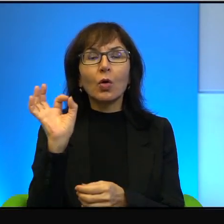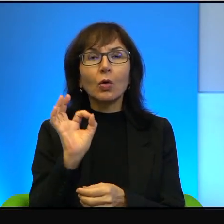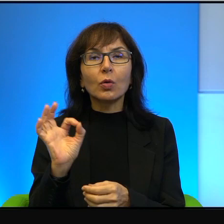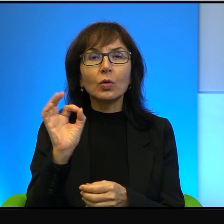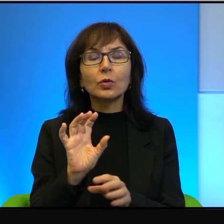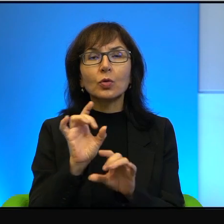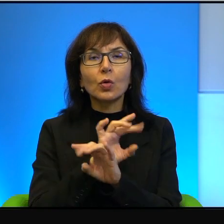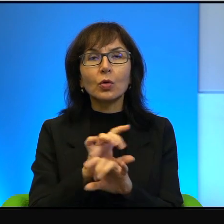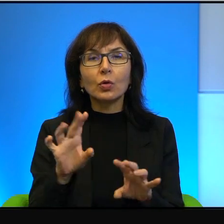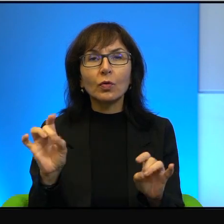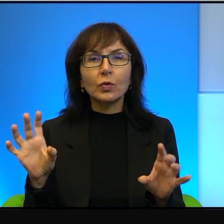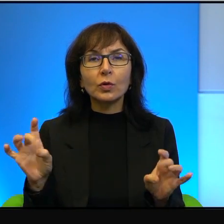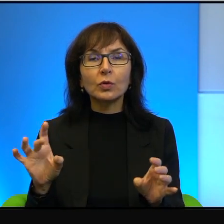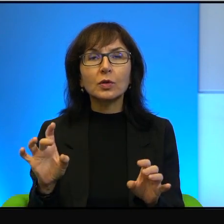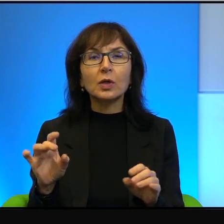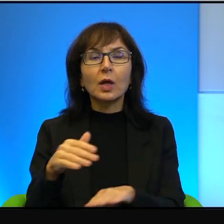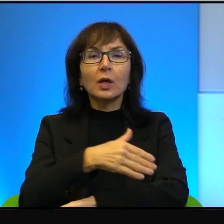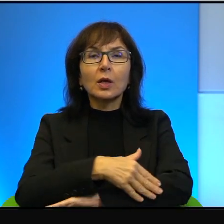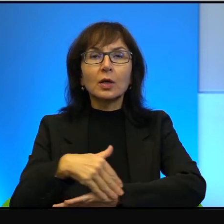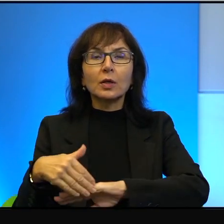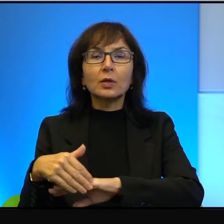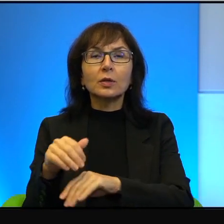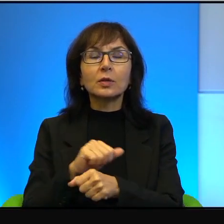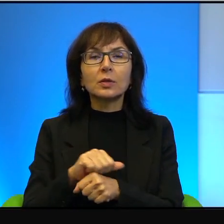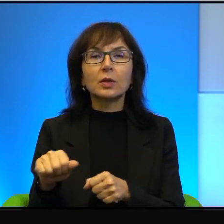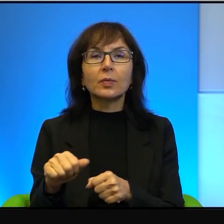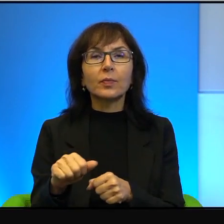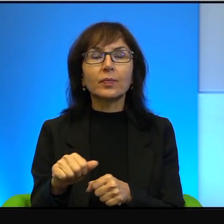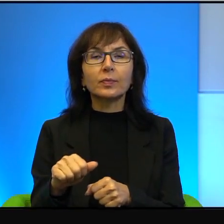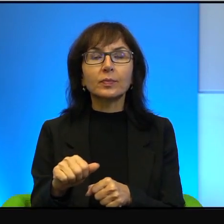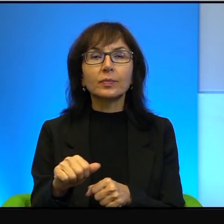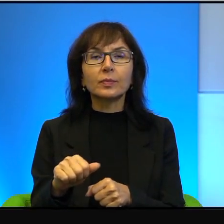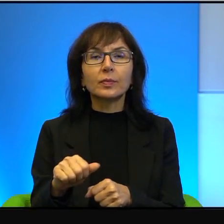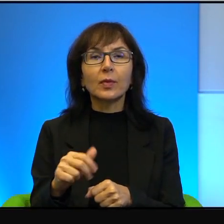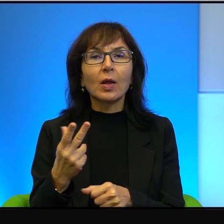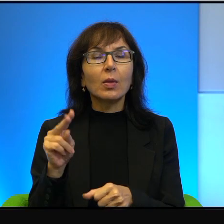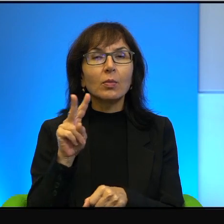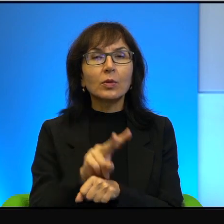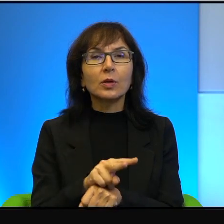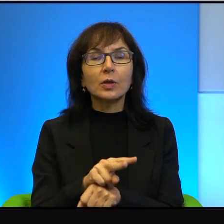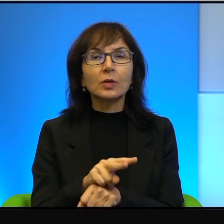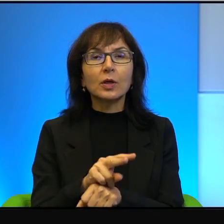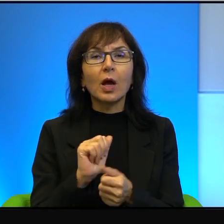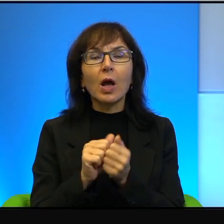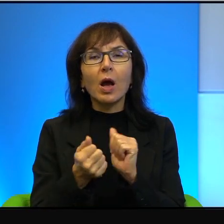ta granica jest w zasadzie nieprzekraczalna albo przekraczalna dla